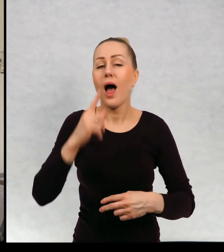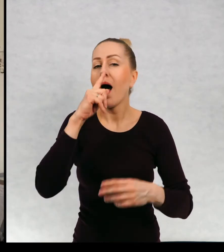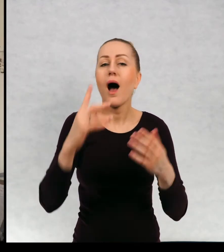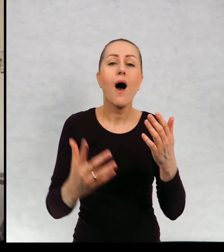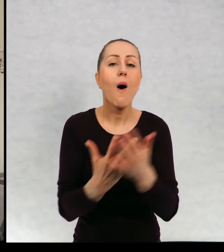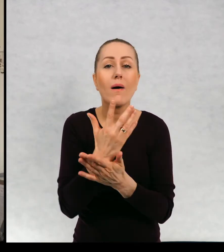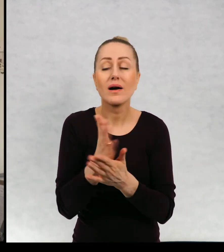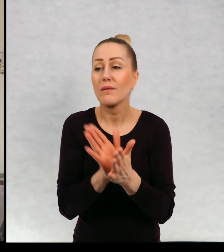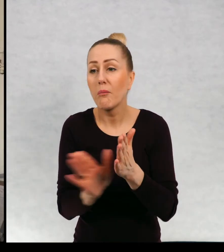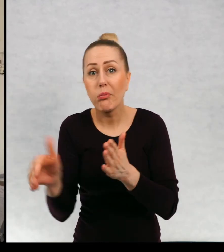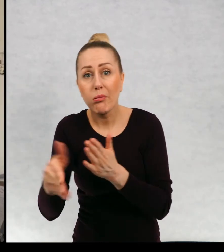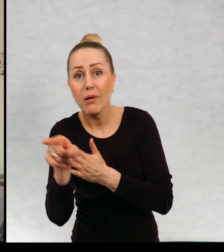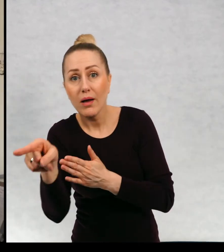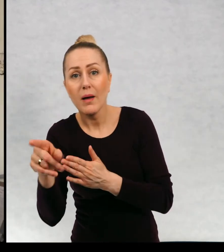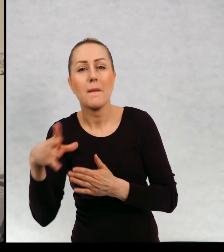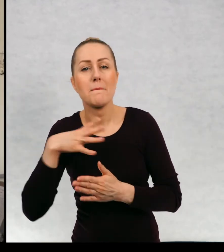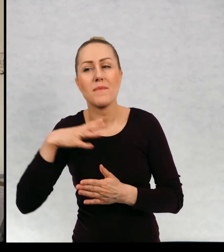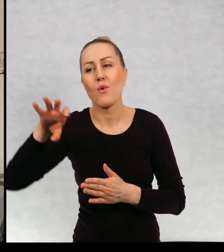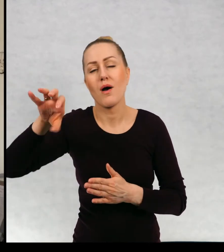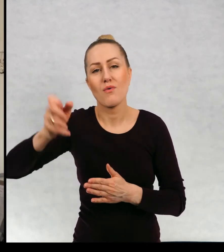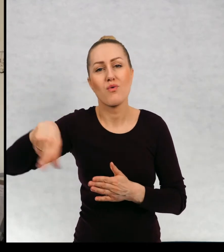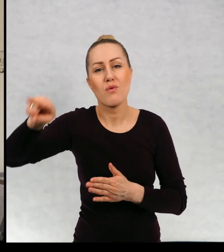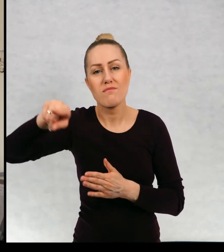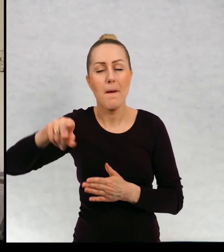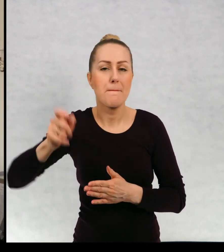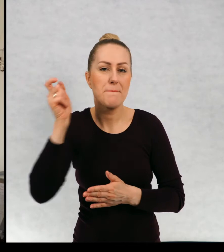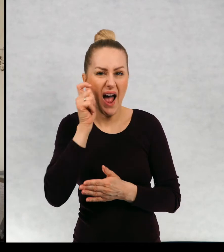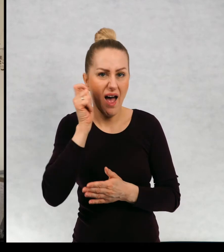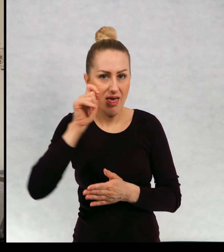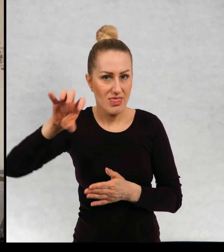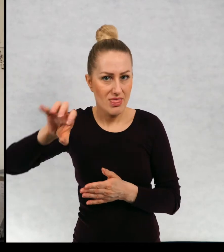Okazało się, że czyhała tam banda pryszczatego.